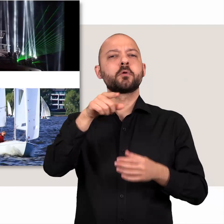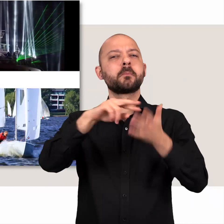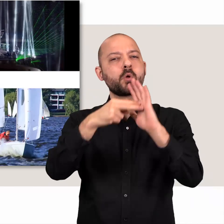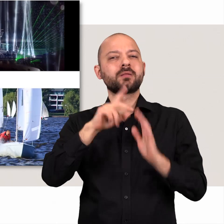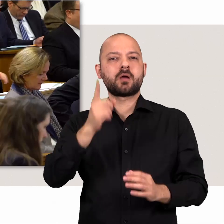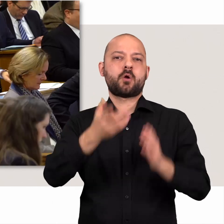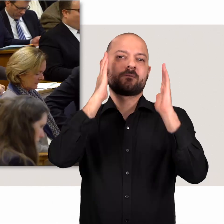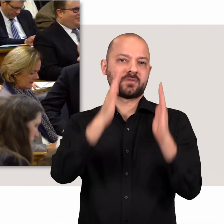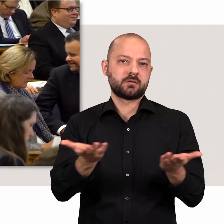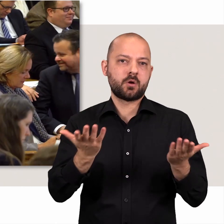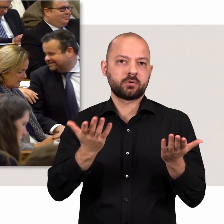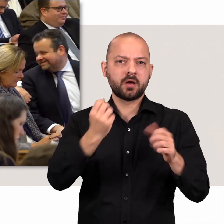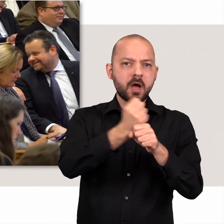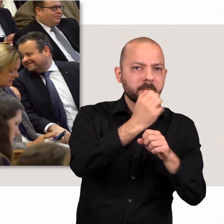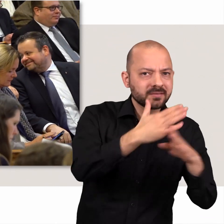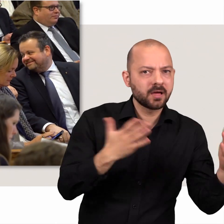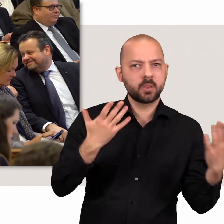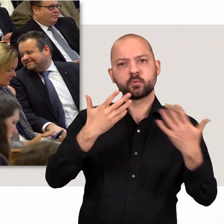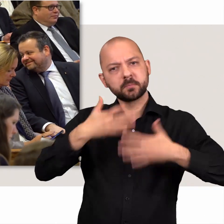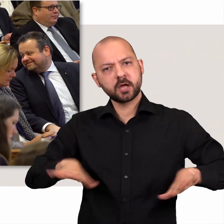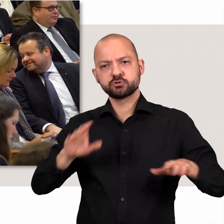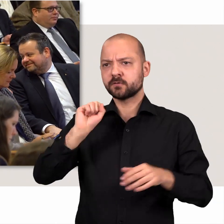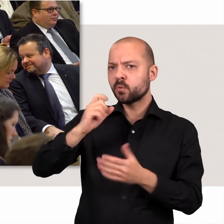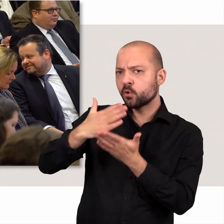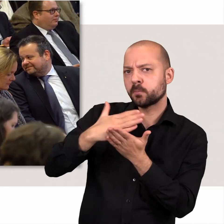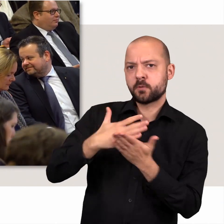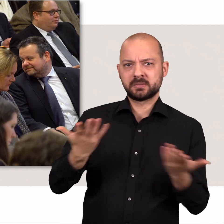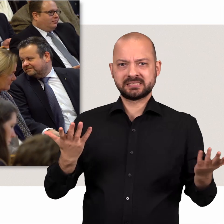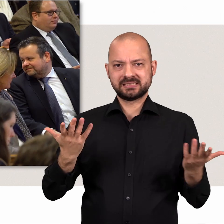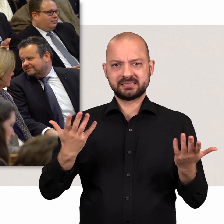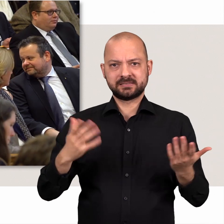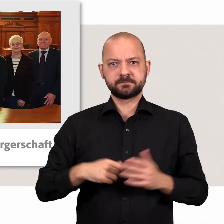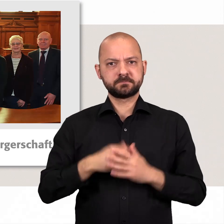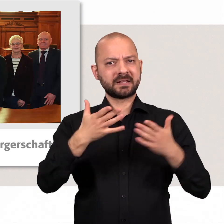Politik heißt hier Vertrauen, Arbeitsteilung und Bereitschaft zum Kompromiss.